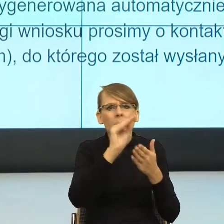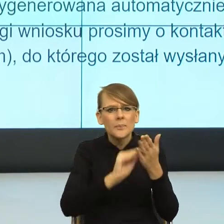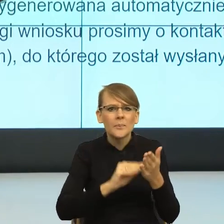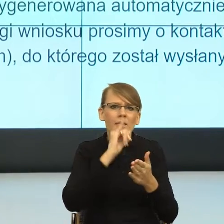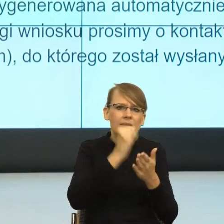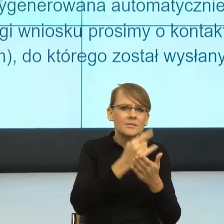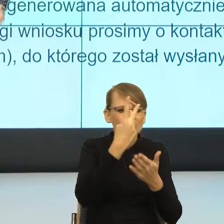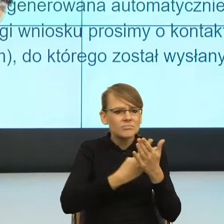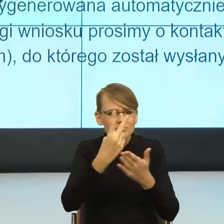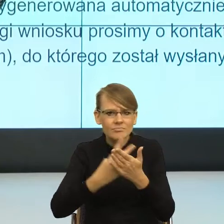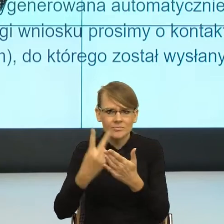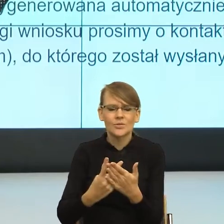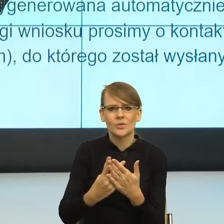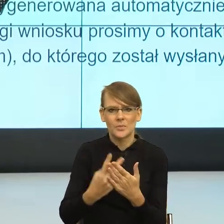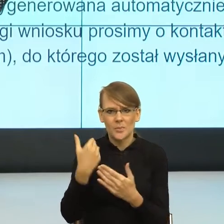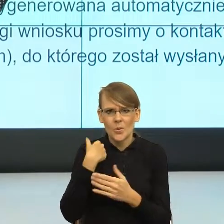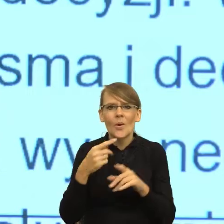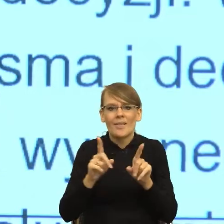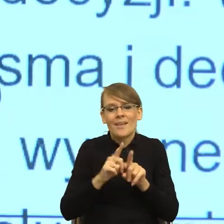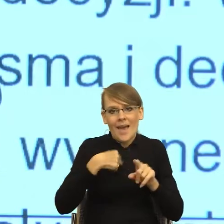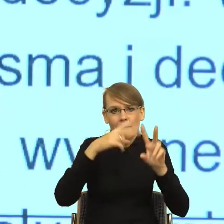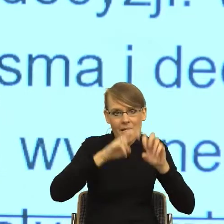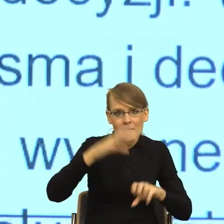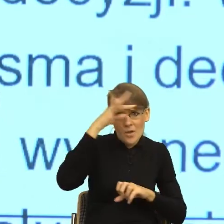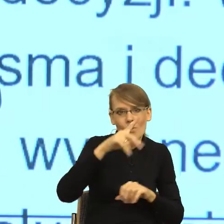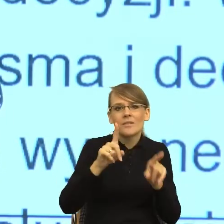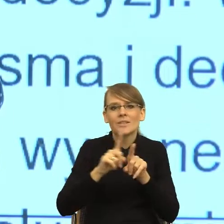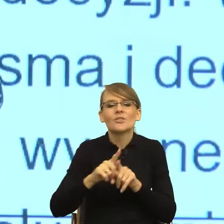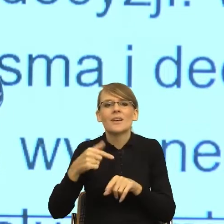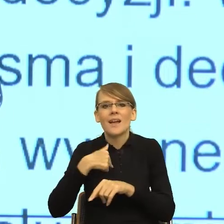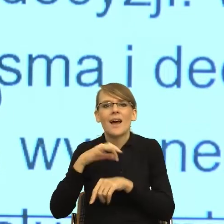jestem teoretykiem, ale również prowadzę dwa duże projekty unijne.